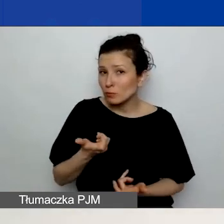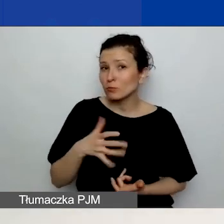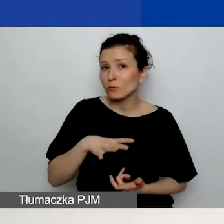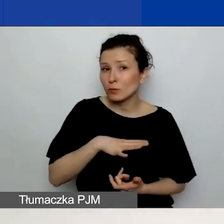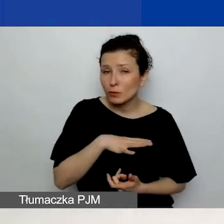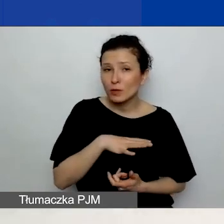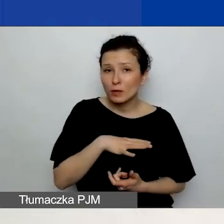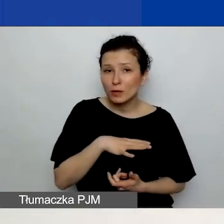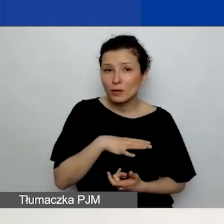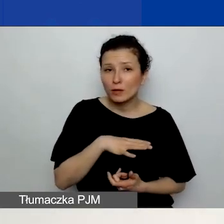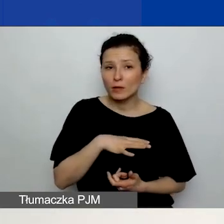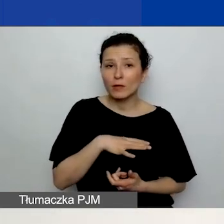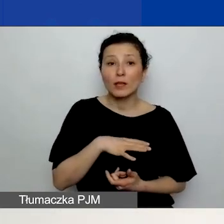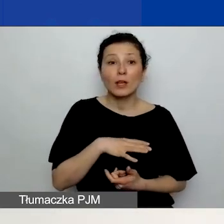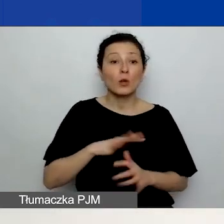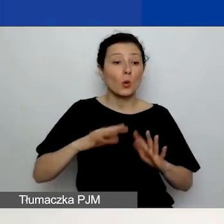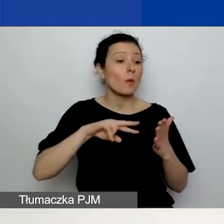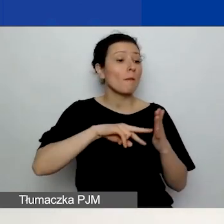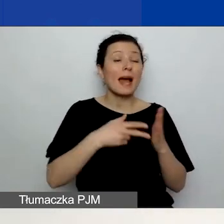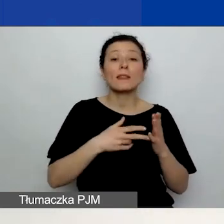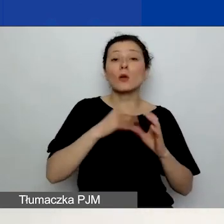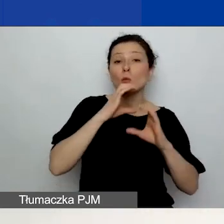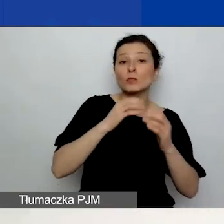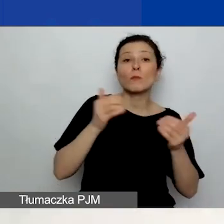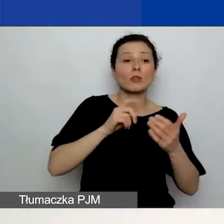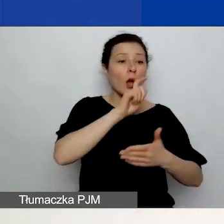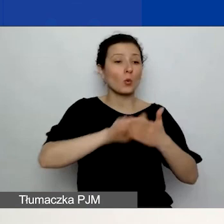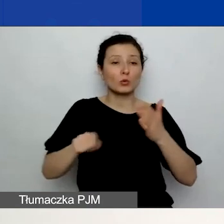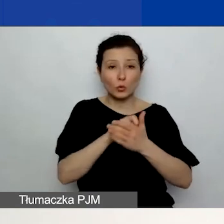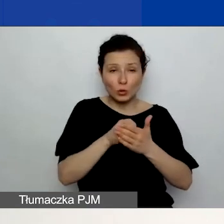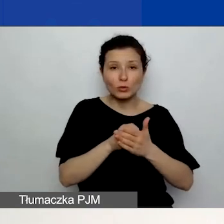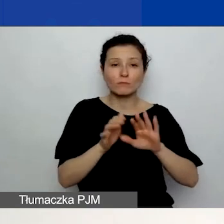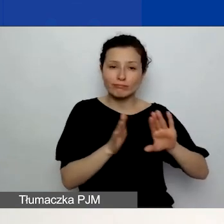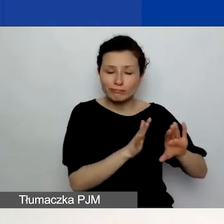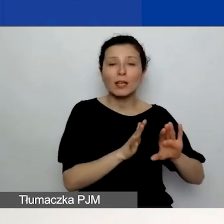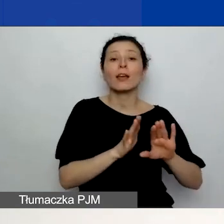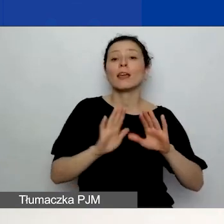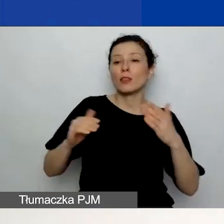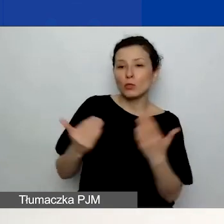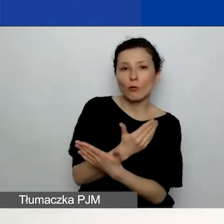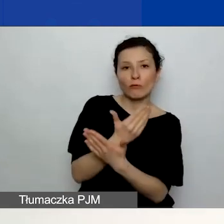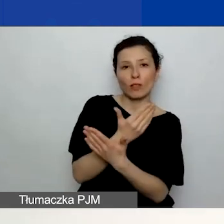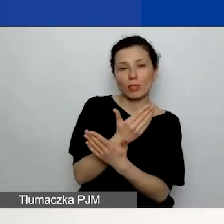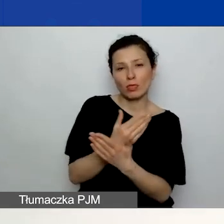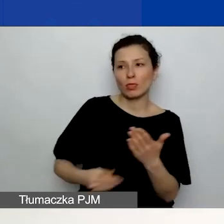ten plan komunikacji usunąć i załadować ponownie. Więc przy już załadowanym planie komunikacji